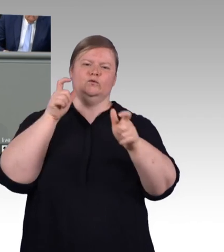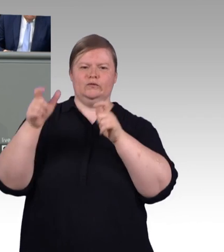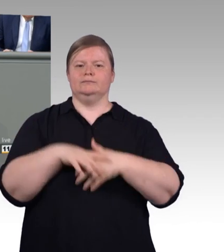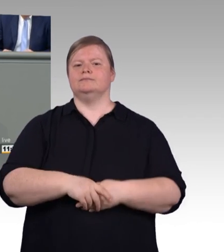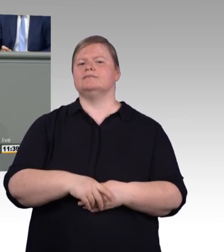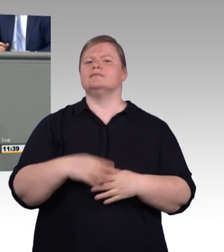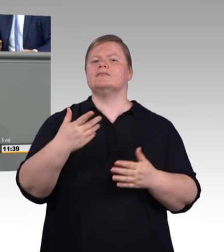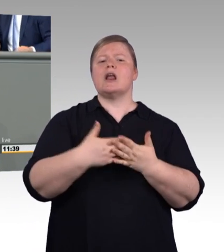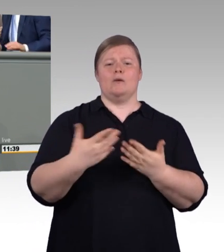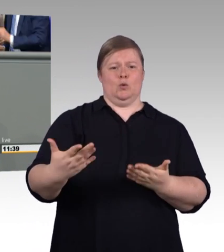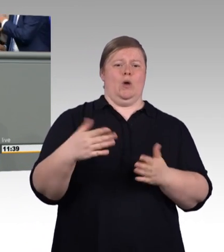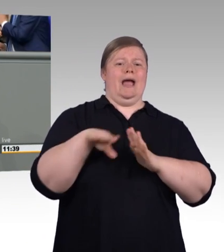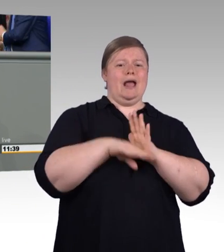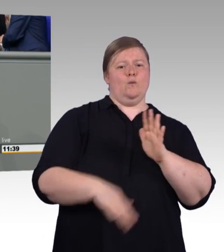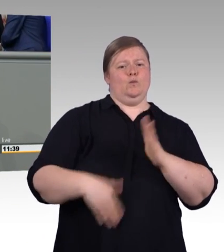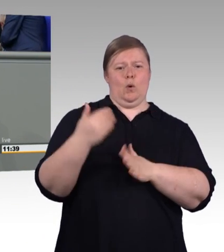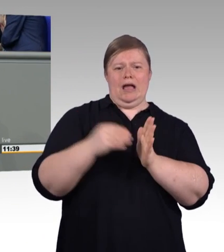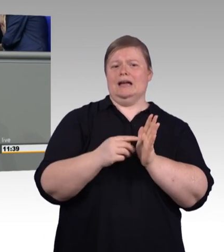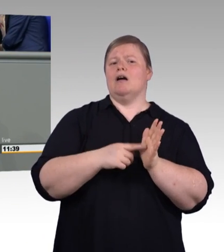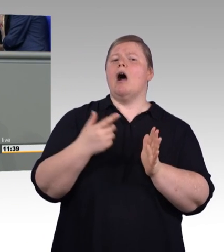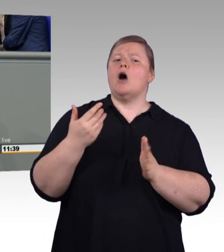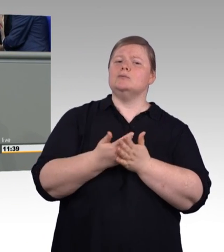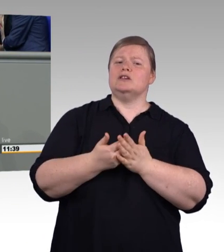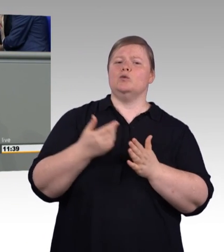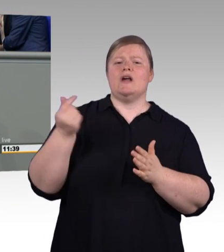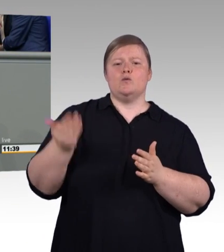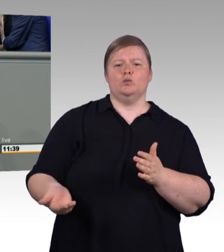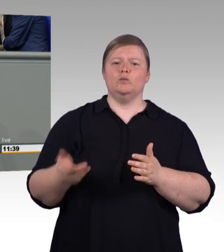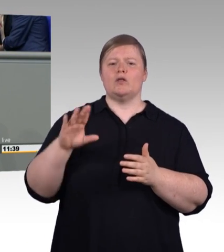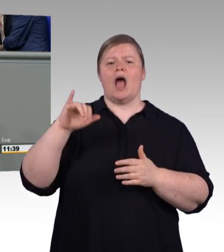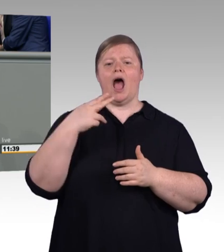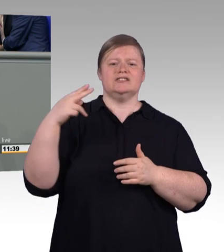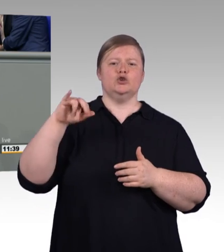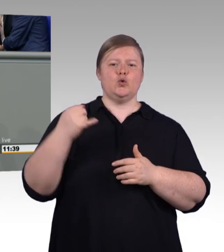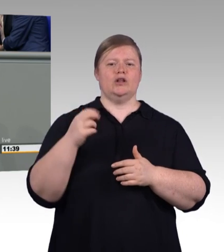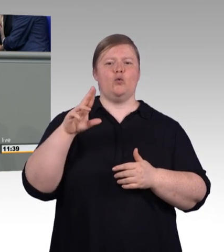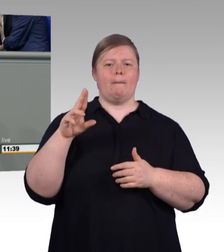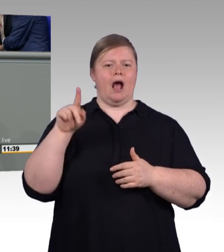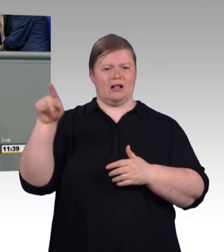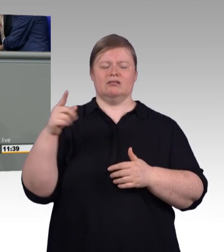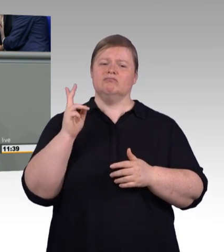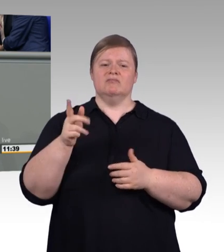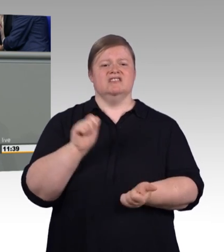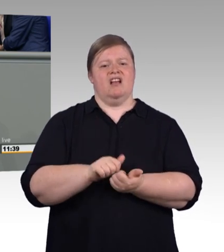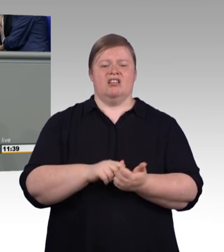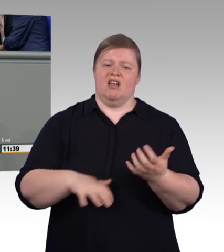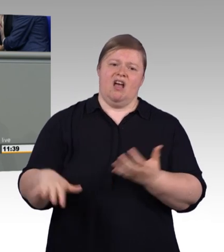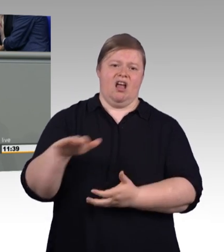Selbst die GEW räumt ein, dass die geplante Mindestvergütung nur für einen sehr kleinen Teil der Auszubildenden eine Verbesserung bringt.